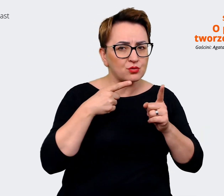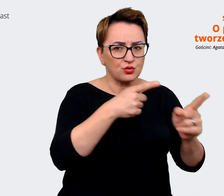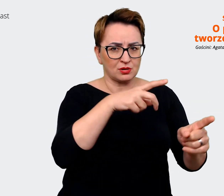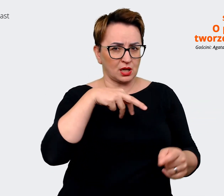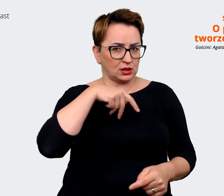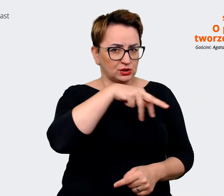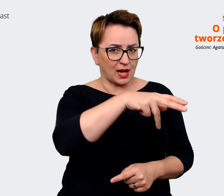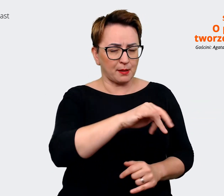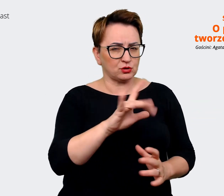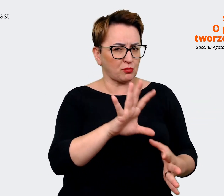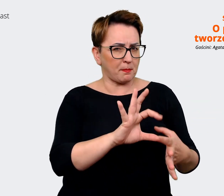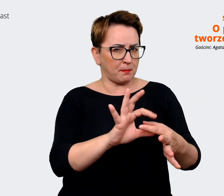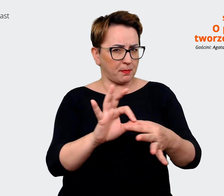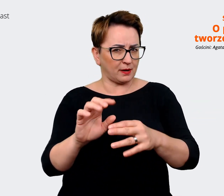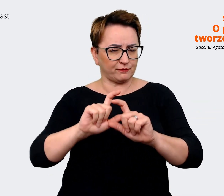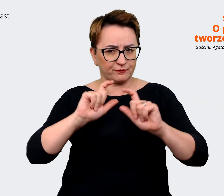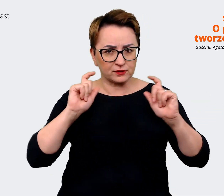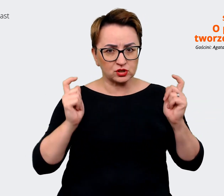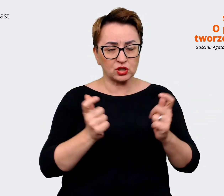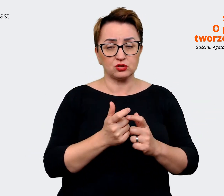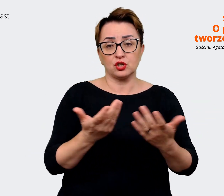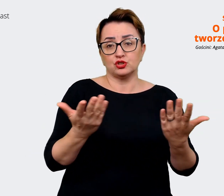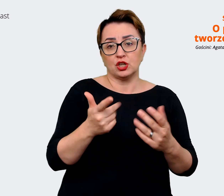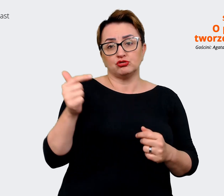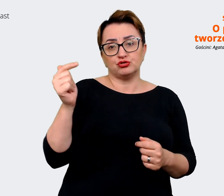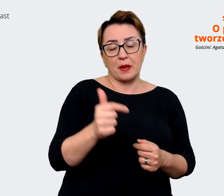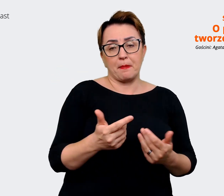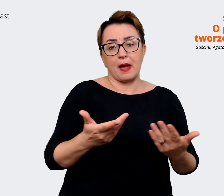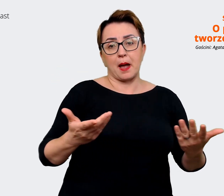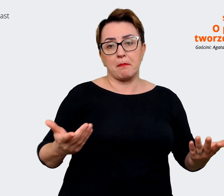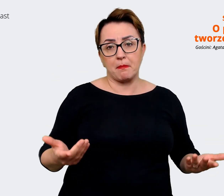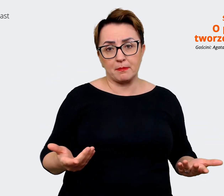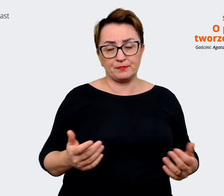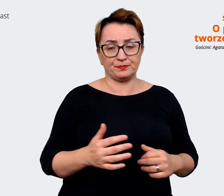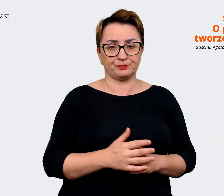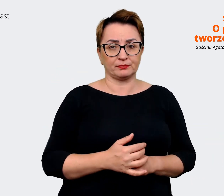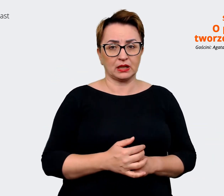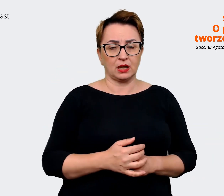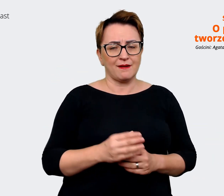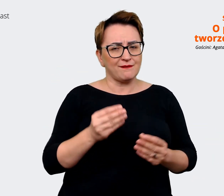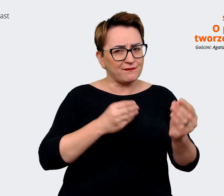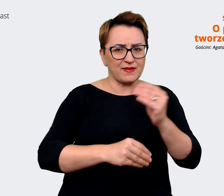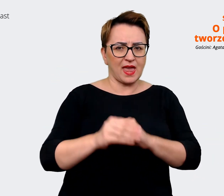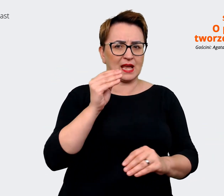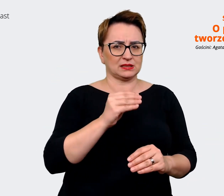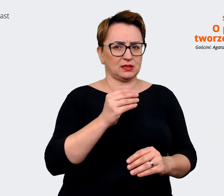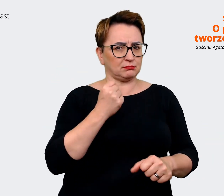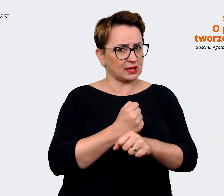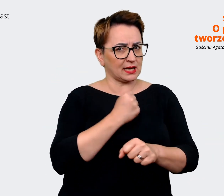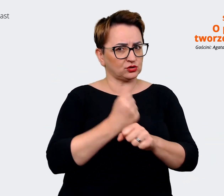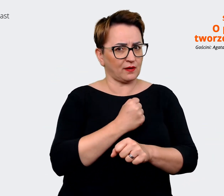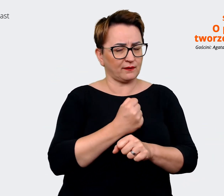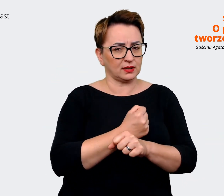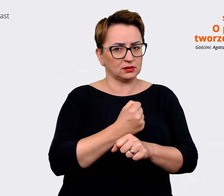gdzie trzeba położyć akcent, na co, na co położyć akcent w komunikacji. Więc to jest taka praca,